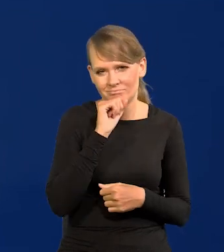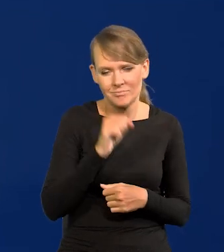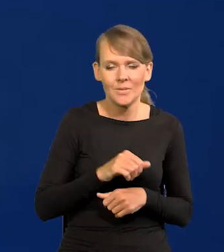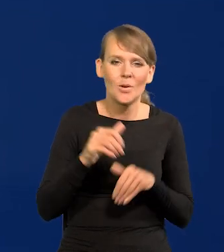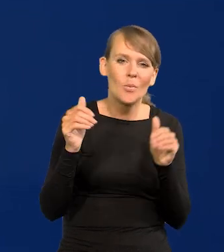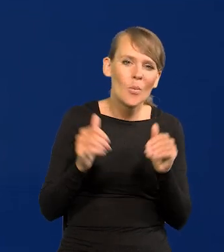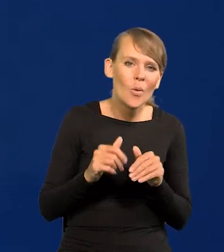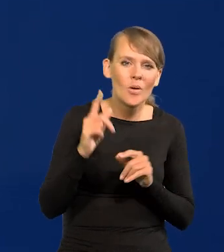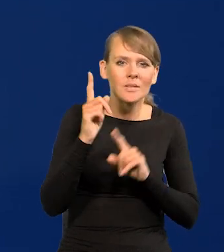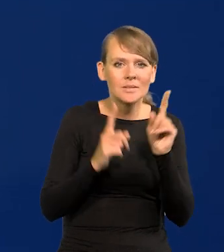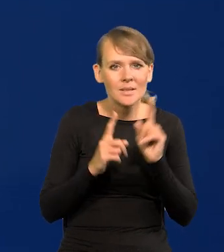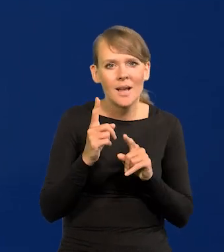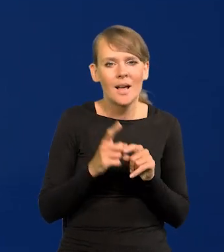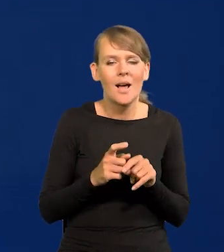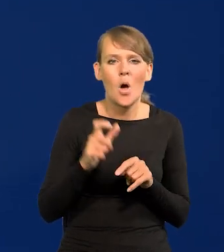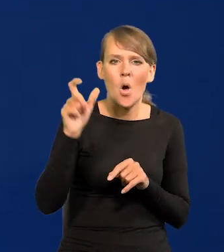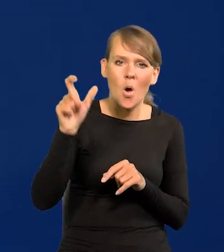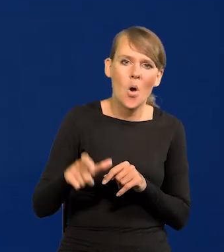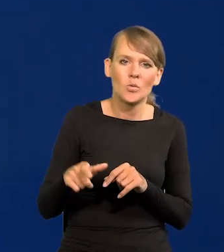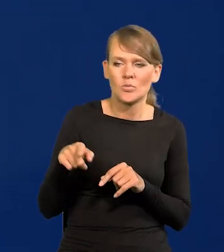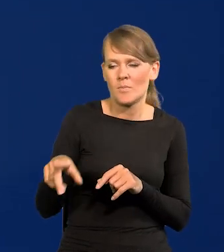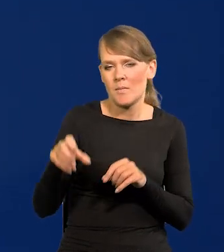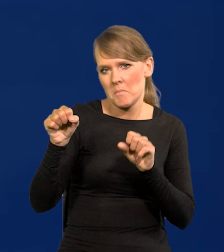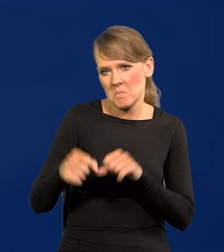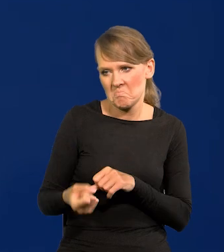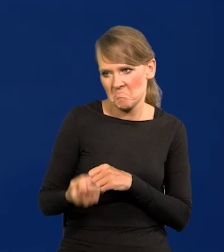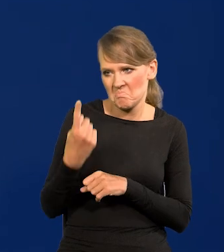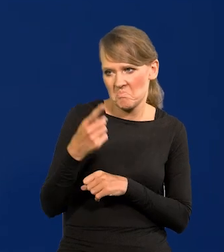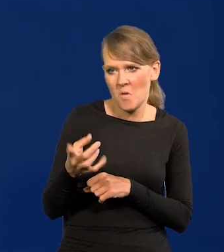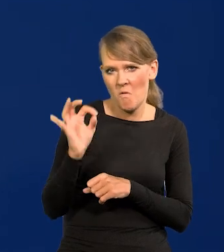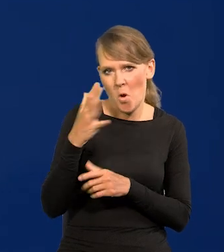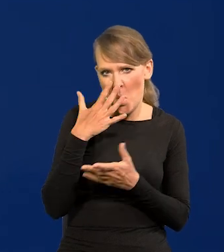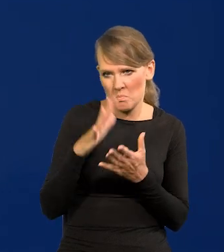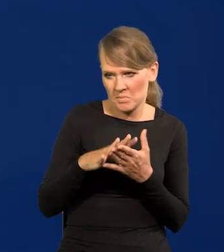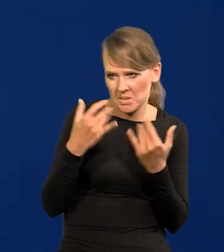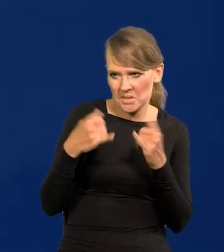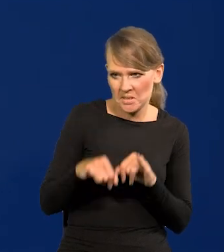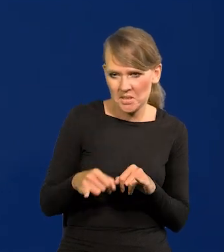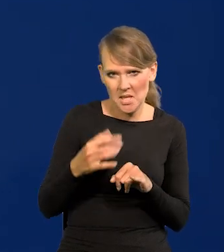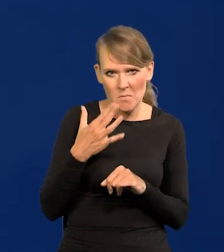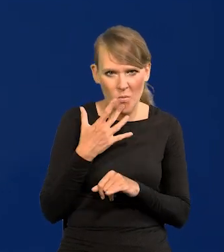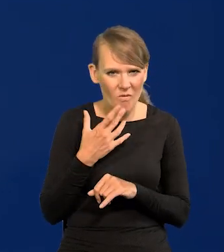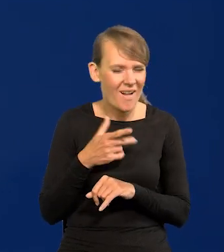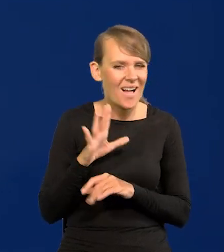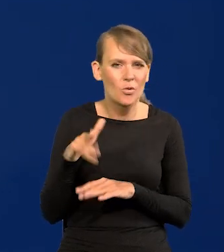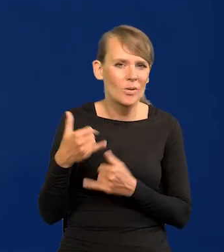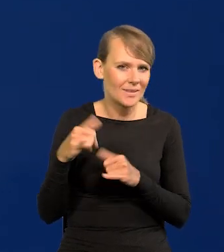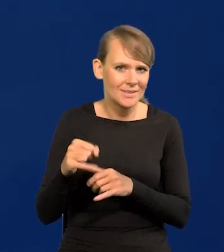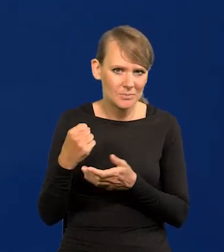Może się zdarzyć jakaś egzotyczna osoba z Banku, co wypowiada opinie jakieś całkiem inne, ale to zupełnie inna kwestia.